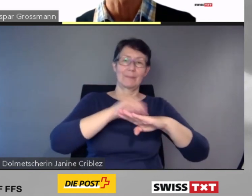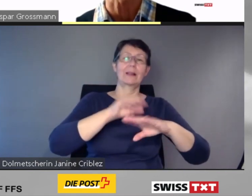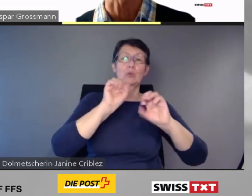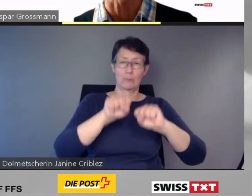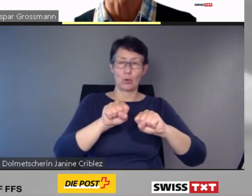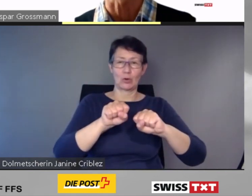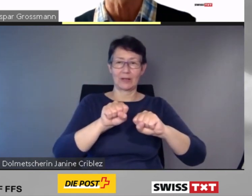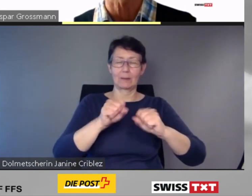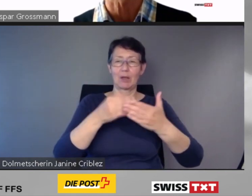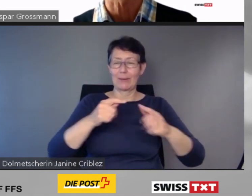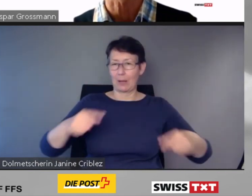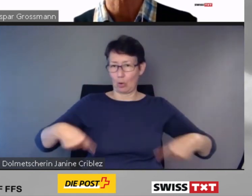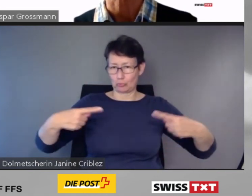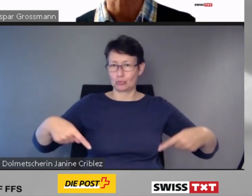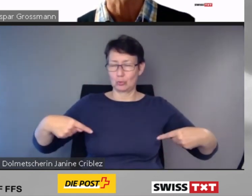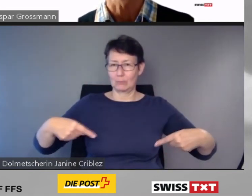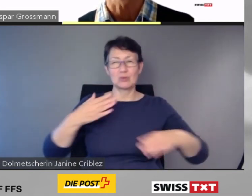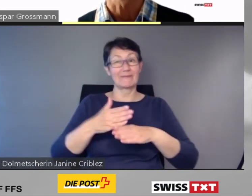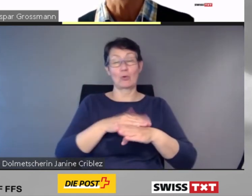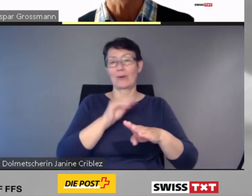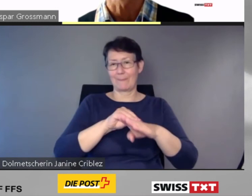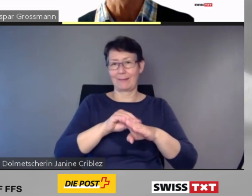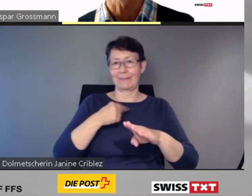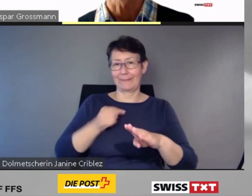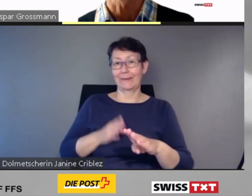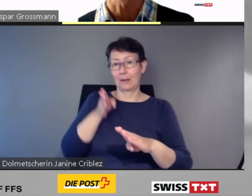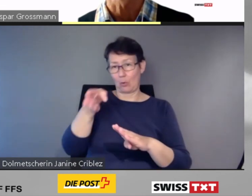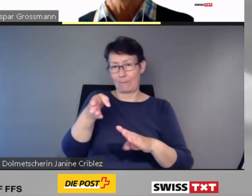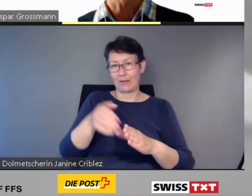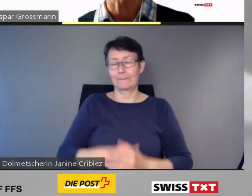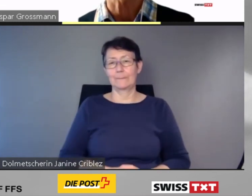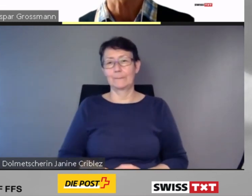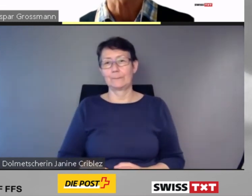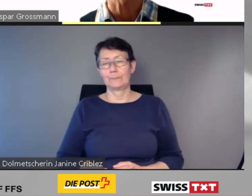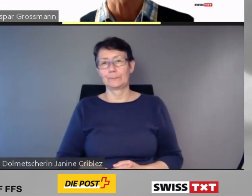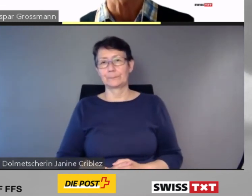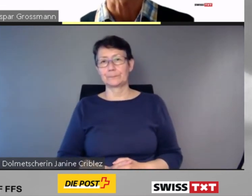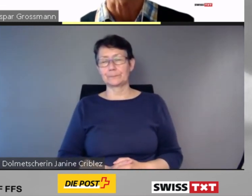"Ein- und Ausstieg nur mit Voranmeldung" aufgelistet.